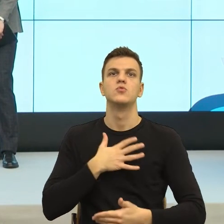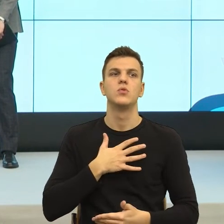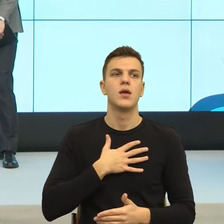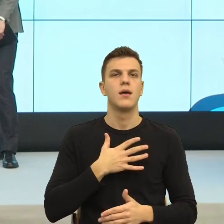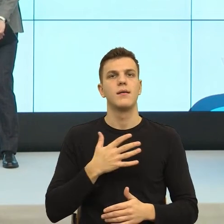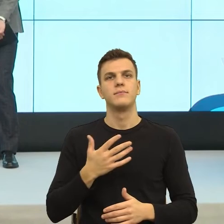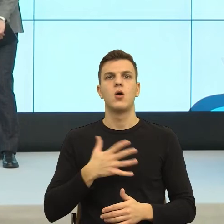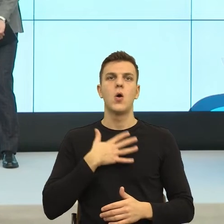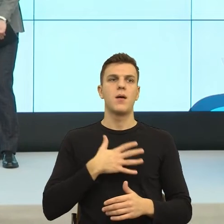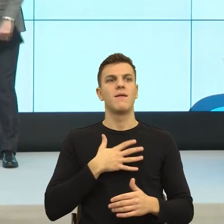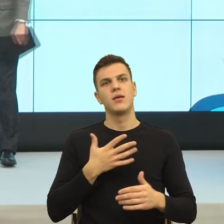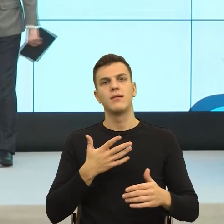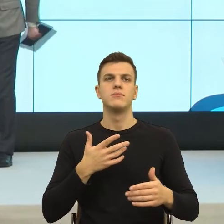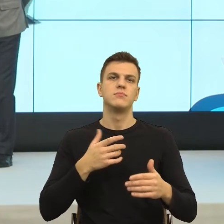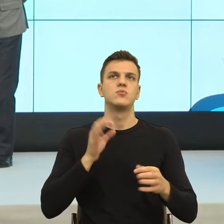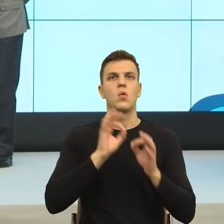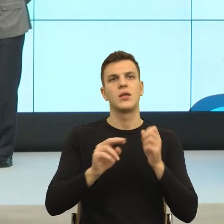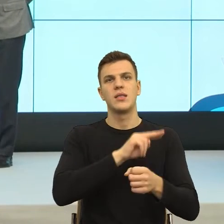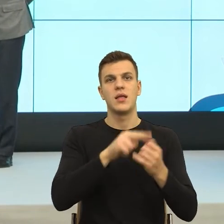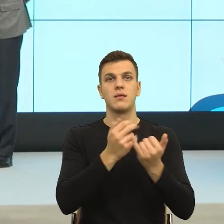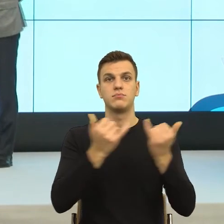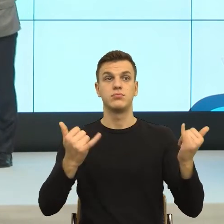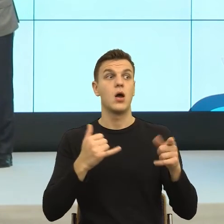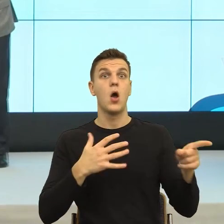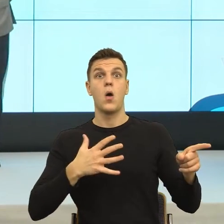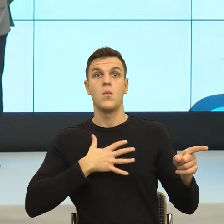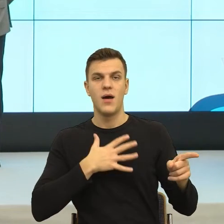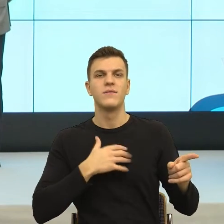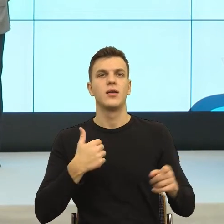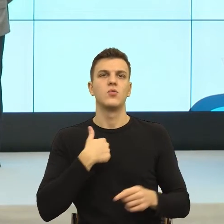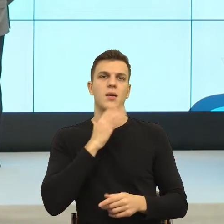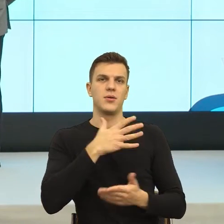rozporządzenie, to ja to wykorzystam. Innymi słowy nasze ciało, to ciało migdałowate.